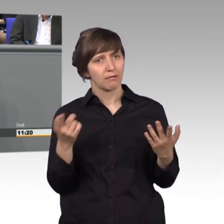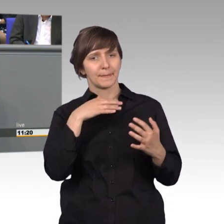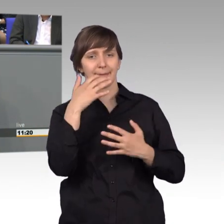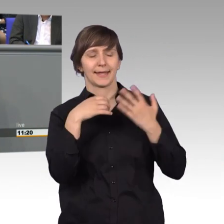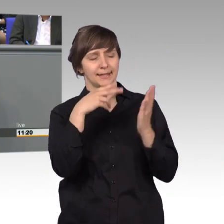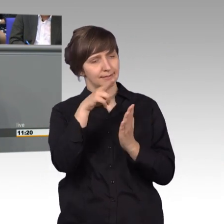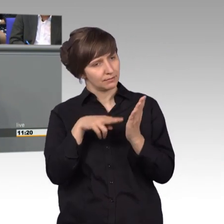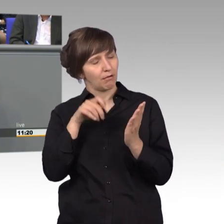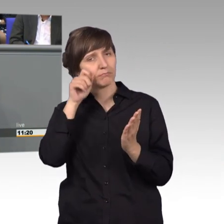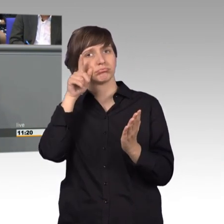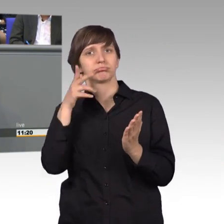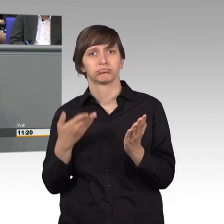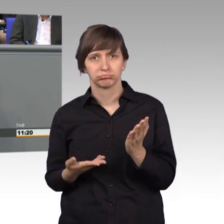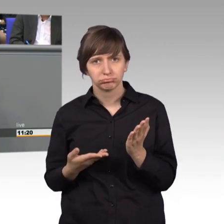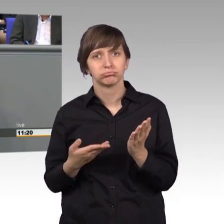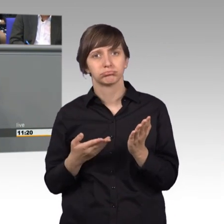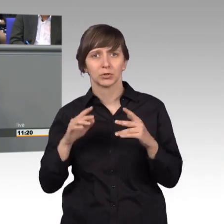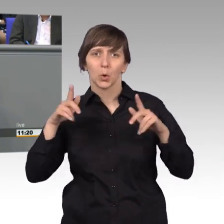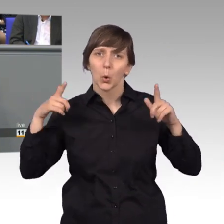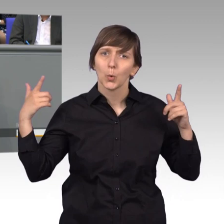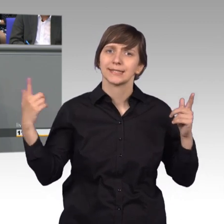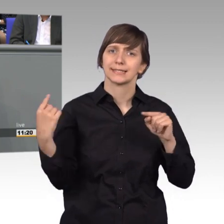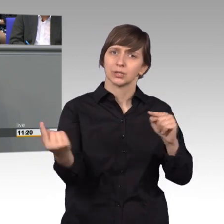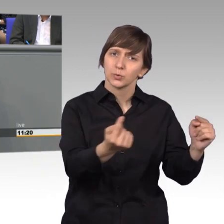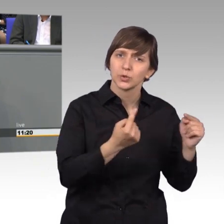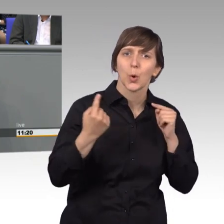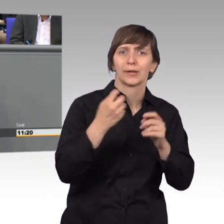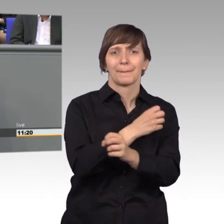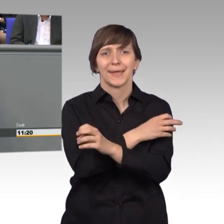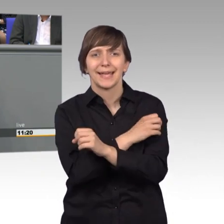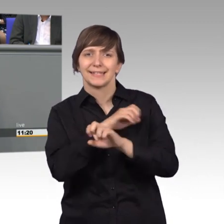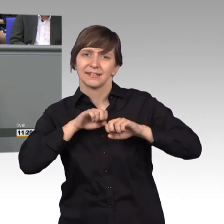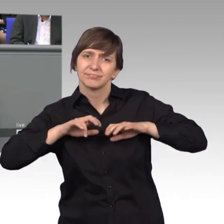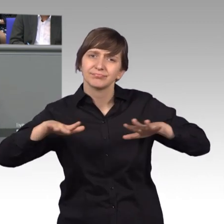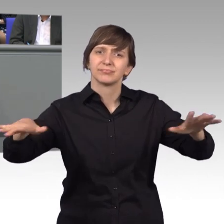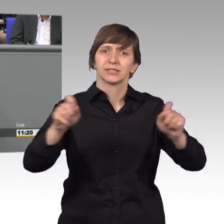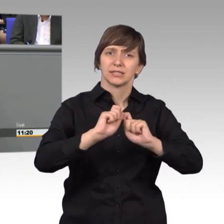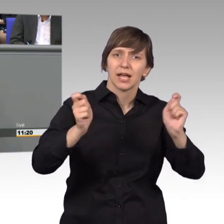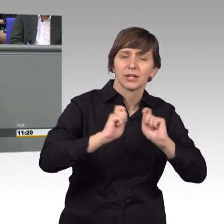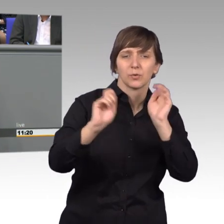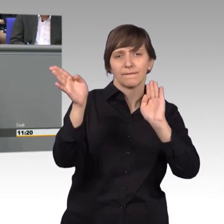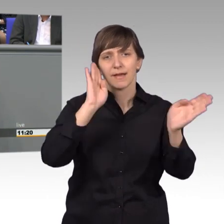die großen öffentlichen medialen Debatten, die wir oft führen, die in den Zeitungen und bei Facebook kursieren,